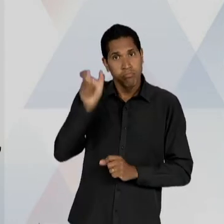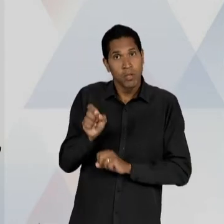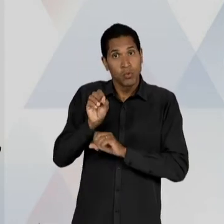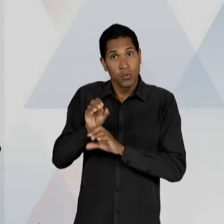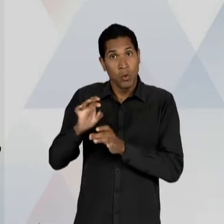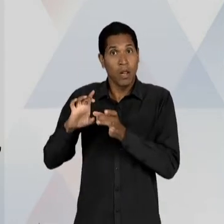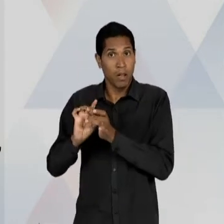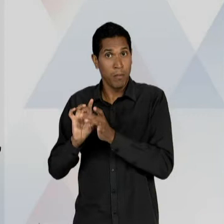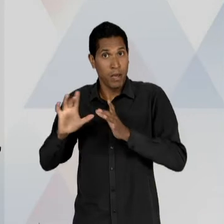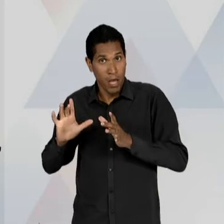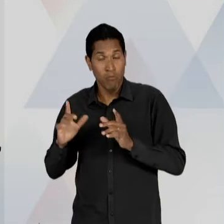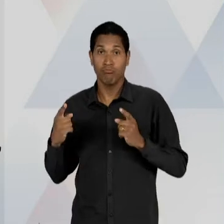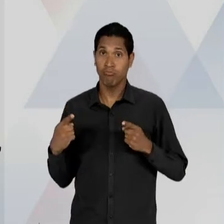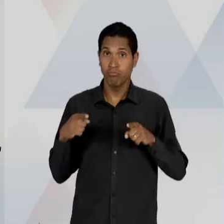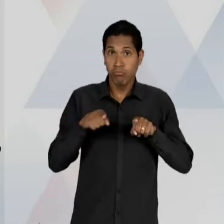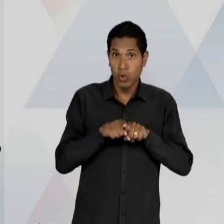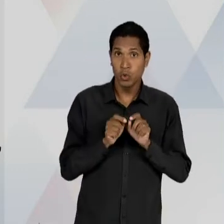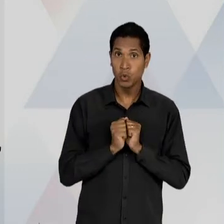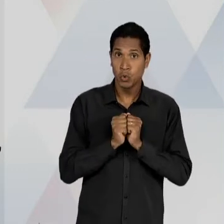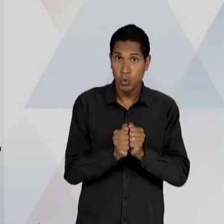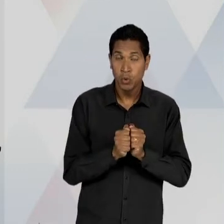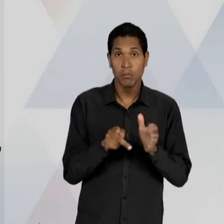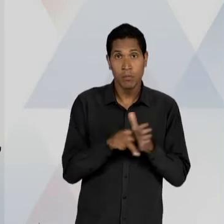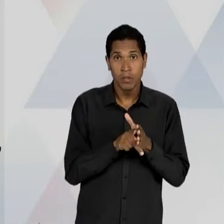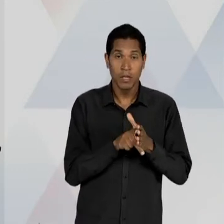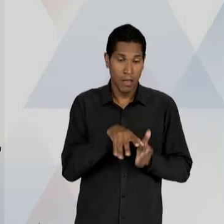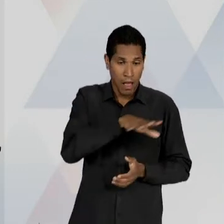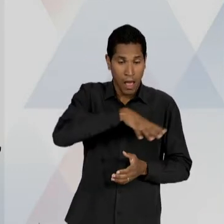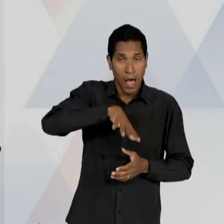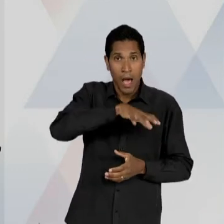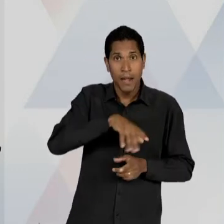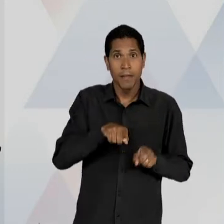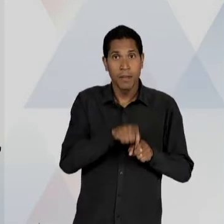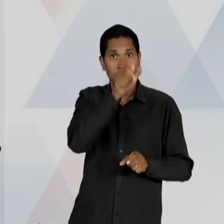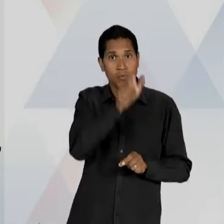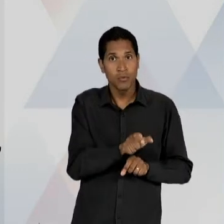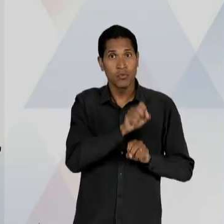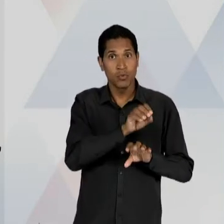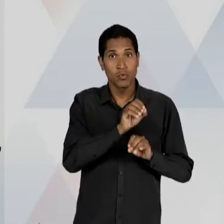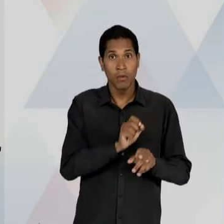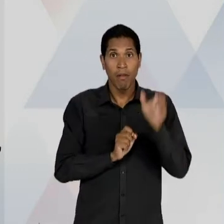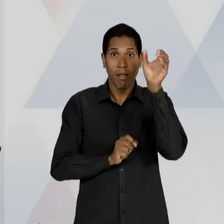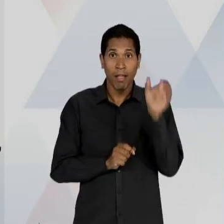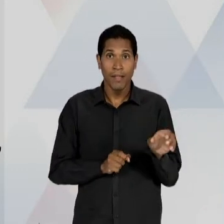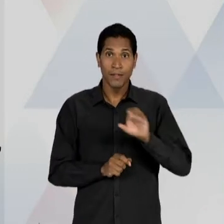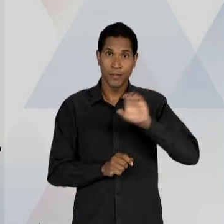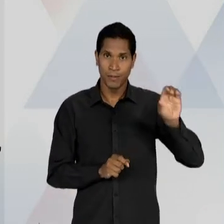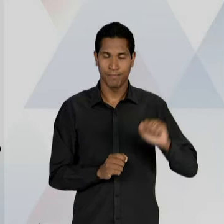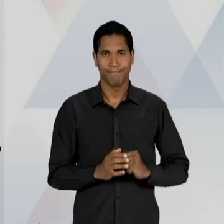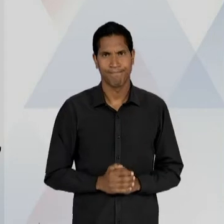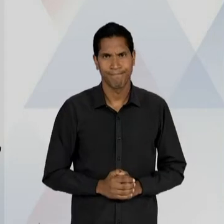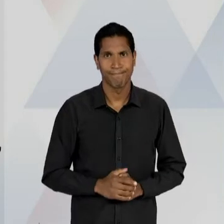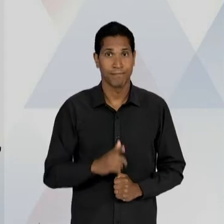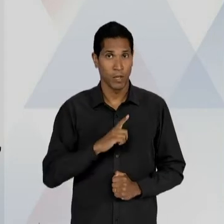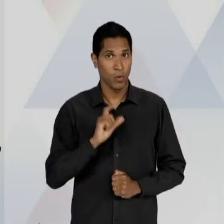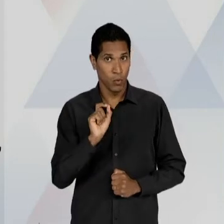EDUCADORES DO CAMPO CATÓLICO, POR EXEMPLO, NO PRIMEIRO... OS PRIMEIROS NOMES.... O PRIMEIRO